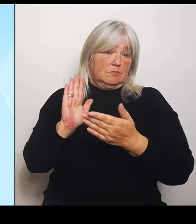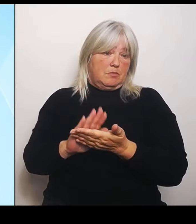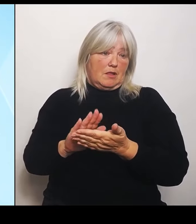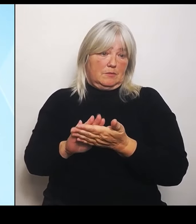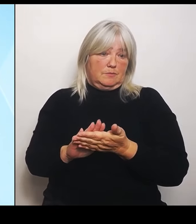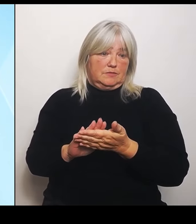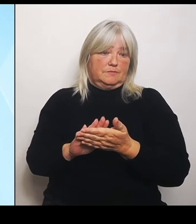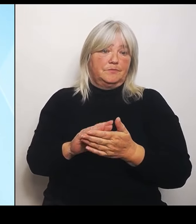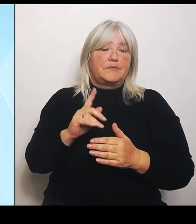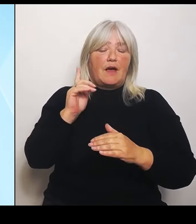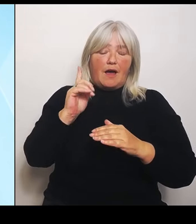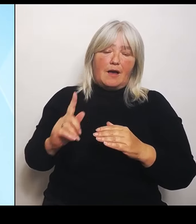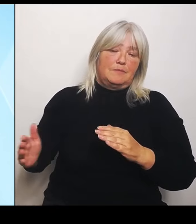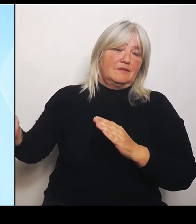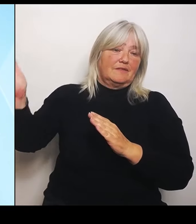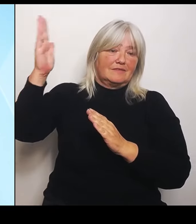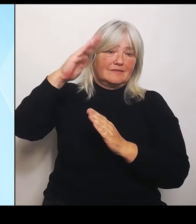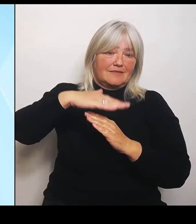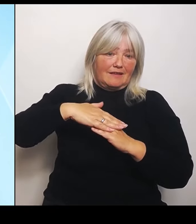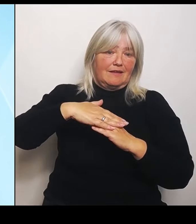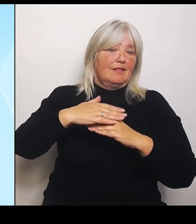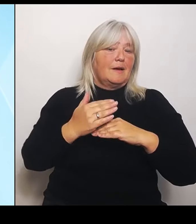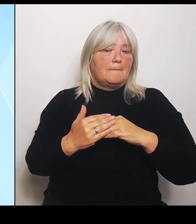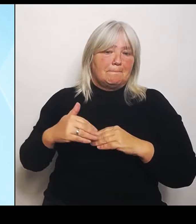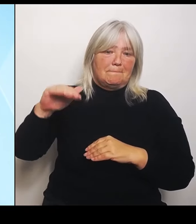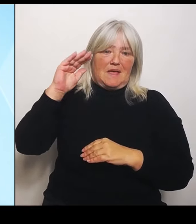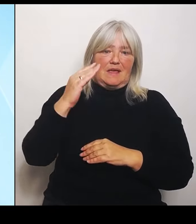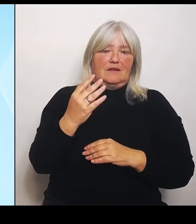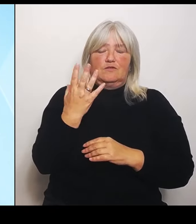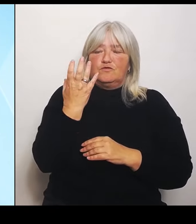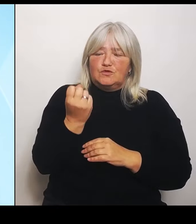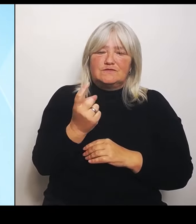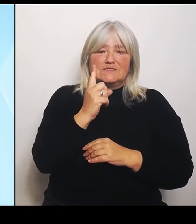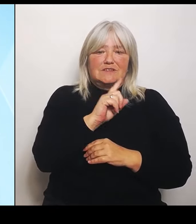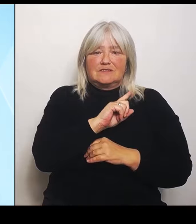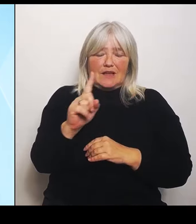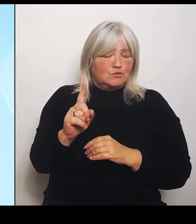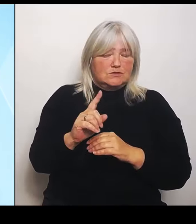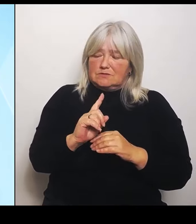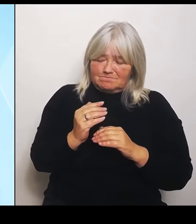.000 auf 200.000 €. Die Mehrkosten, die dafür anfallen,